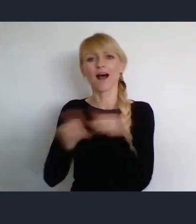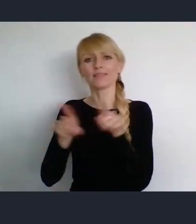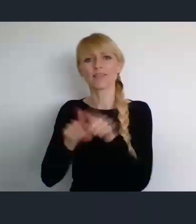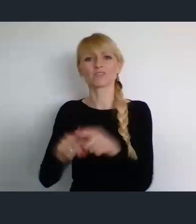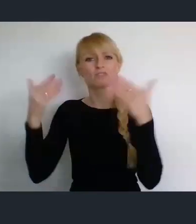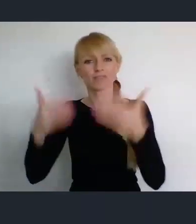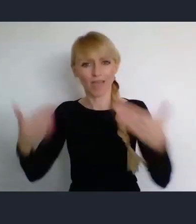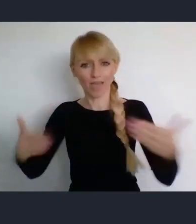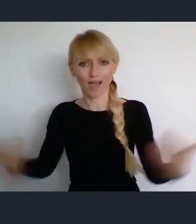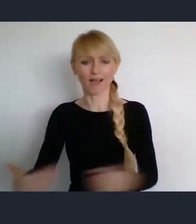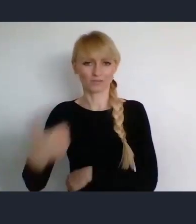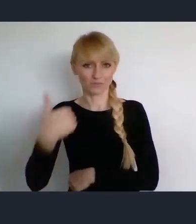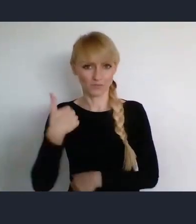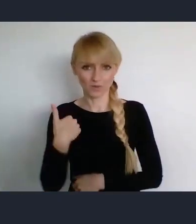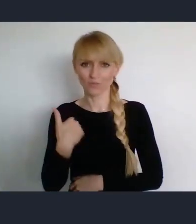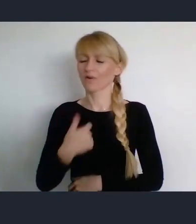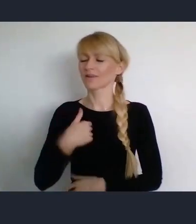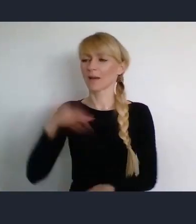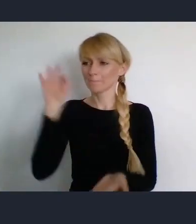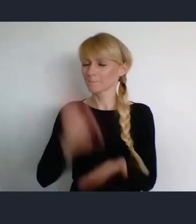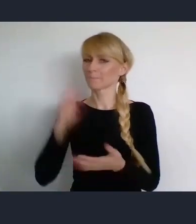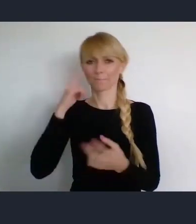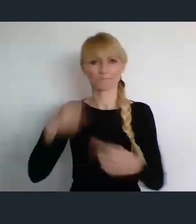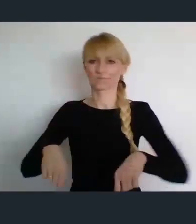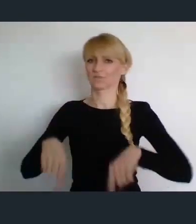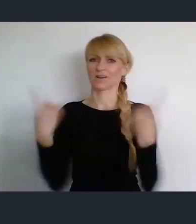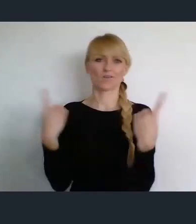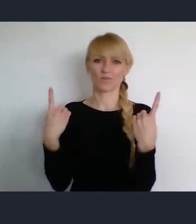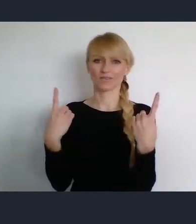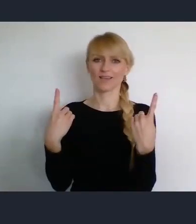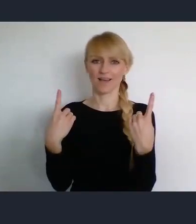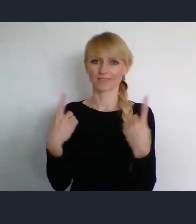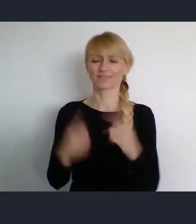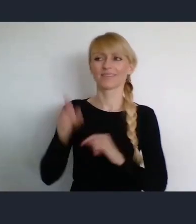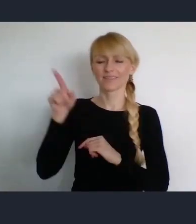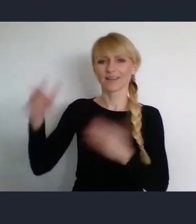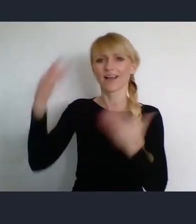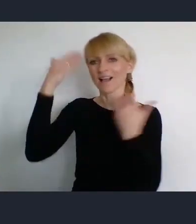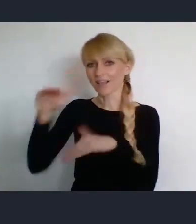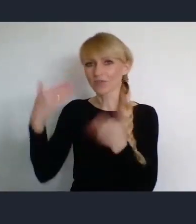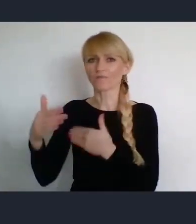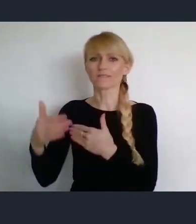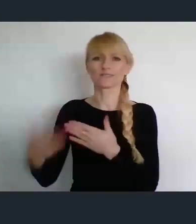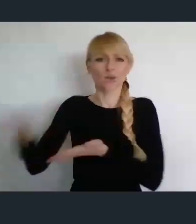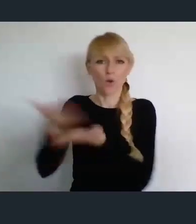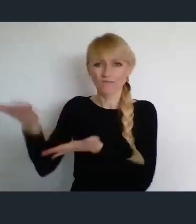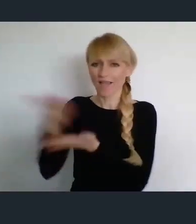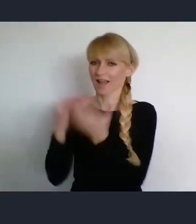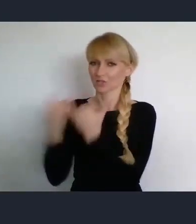Także jestem przekonany, że będziemy mogli z oferty Katowic w tym czasie korzystać.